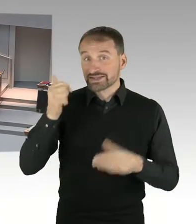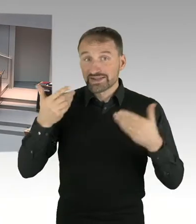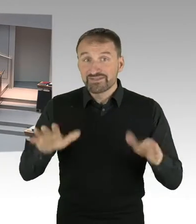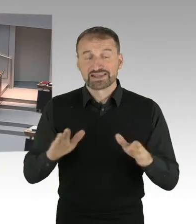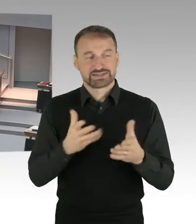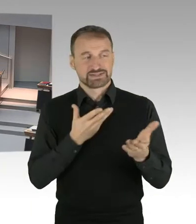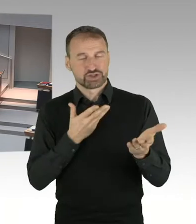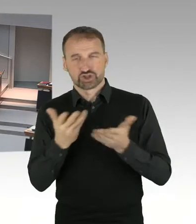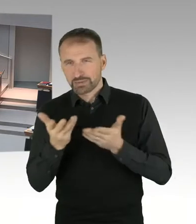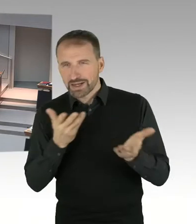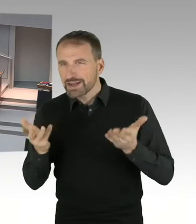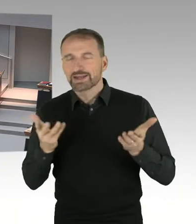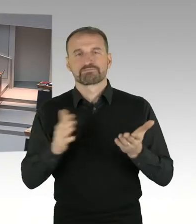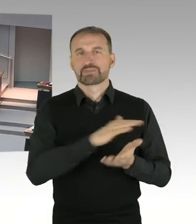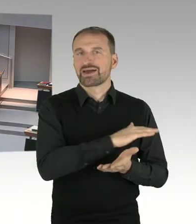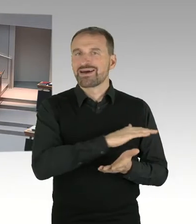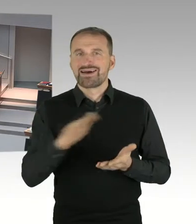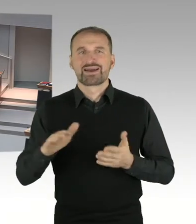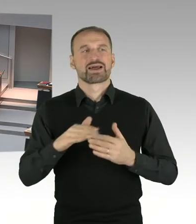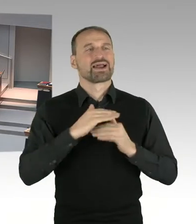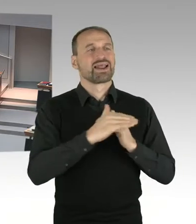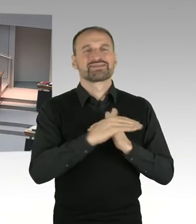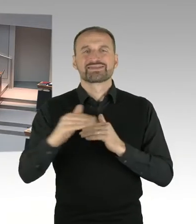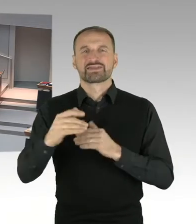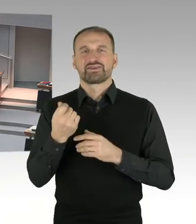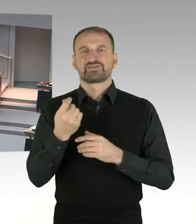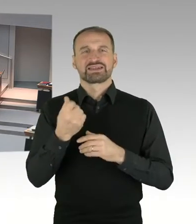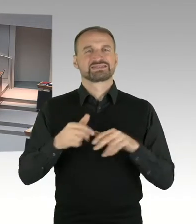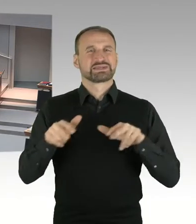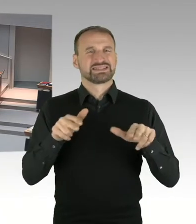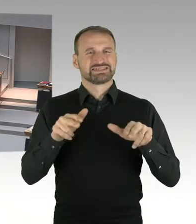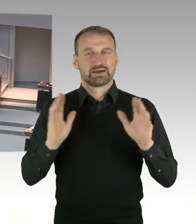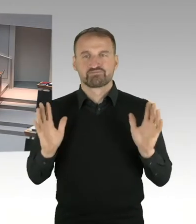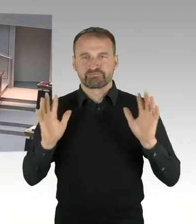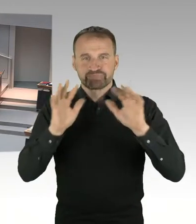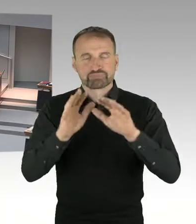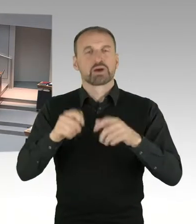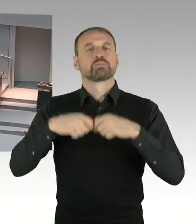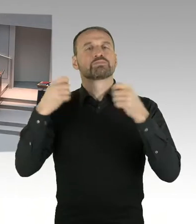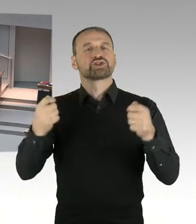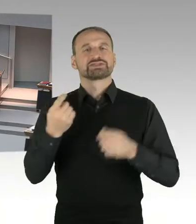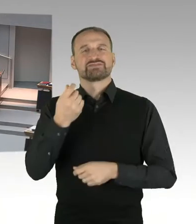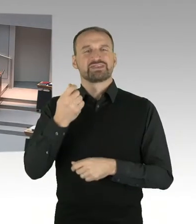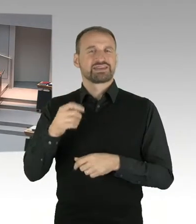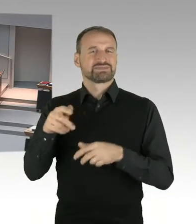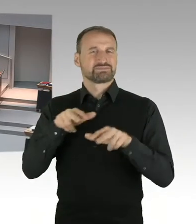Und der Bundesfinanzminister den Entwurf für das, für die Grundsteuerreform vorgestellt hat.